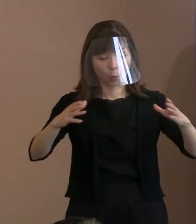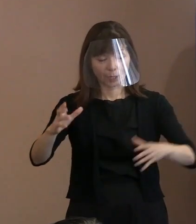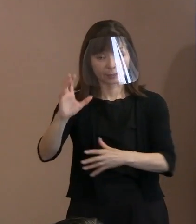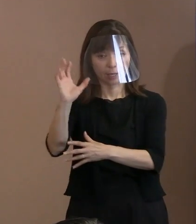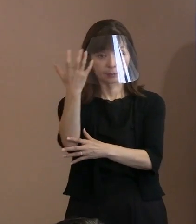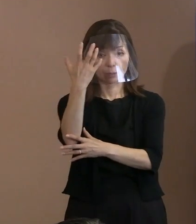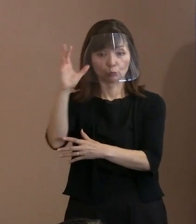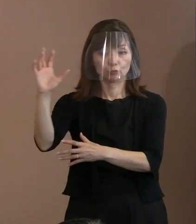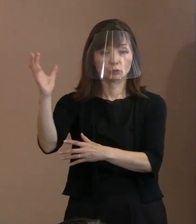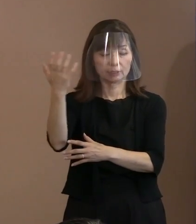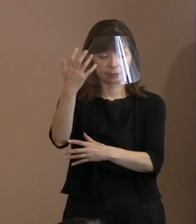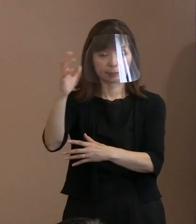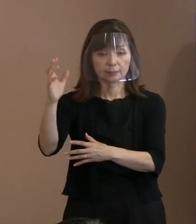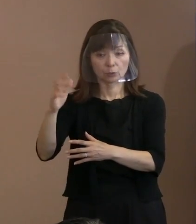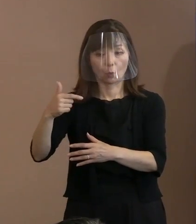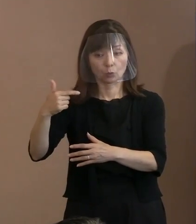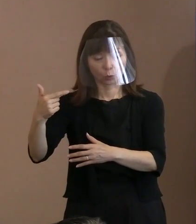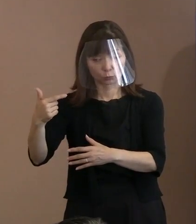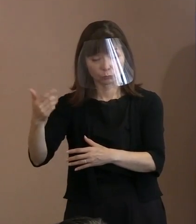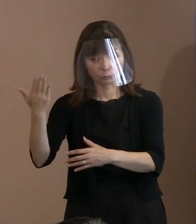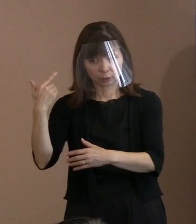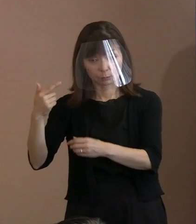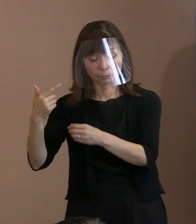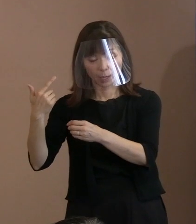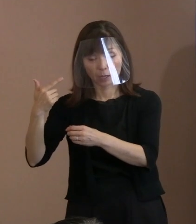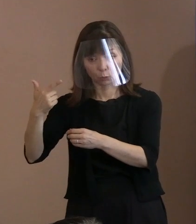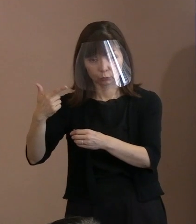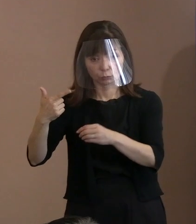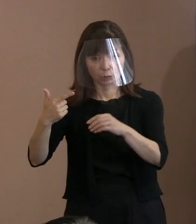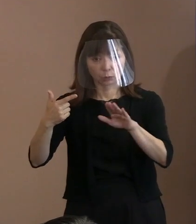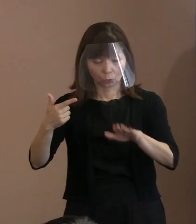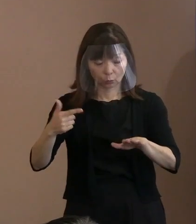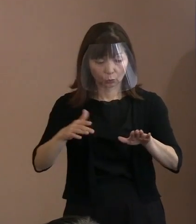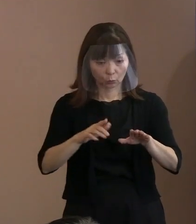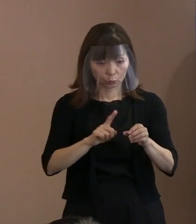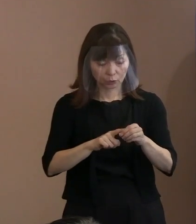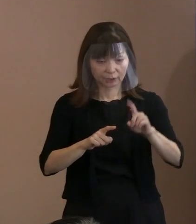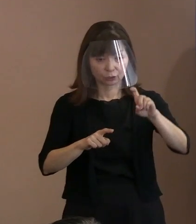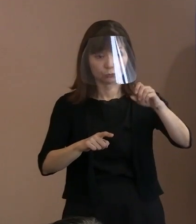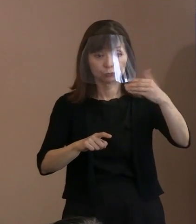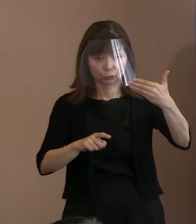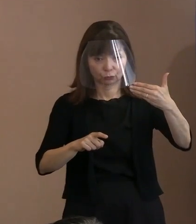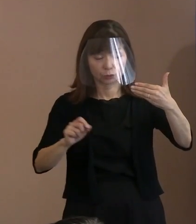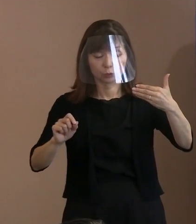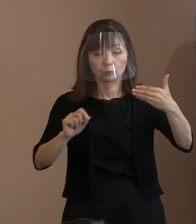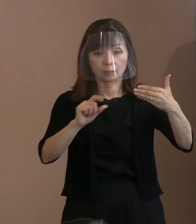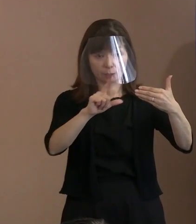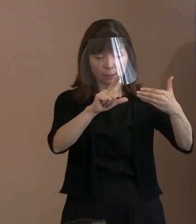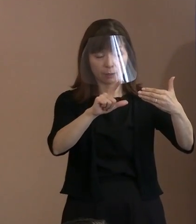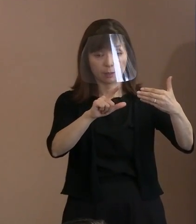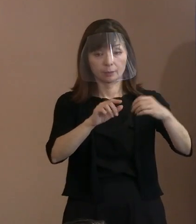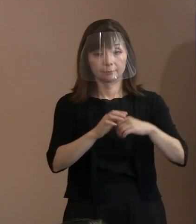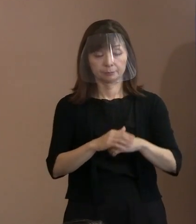6から19台に増やしたっていうのが 一つあるということですか｡ (市長)そうですね､はい｡ (記者)あと､呼びかけも強化されると｡